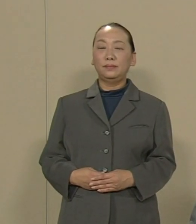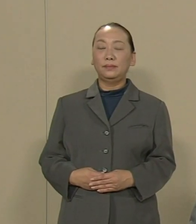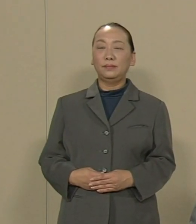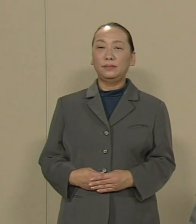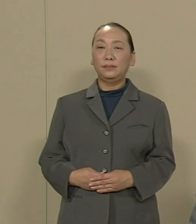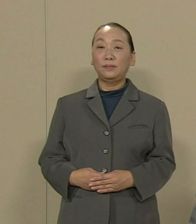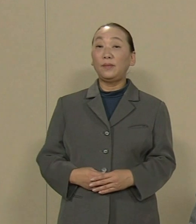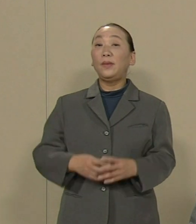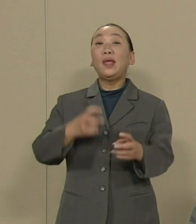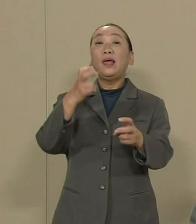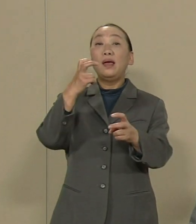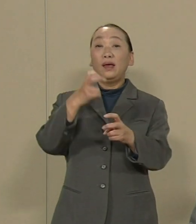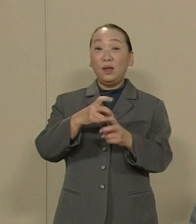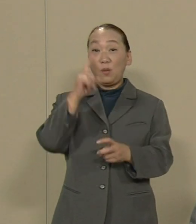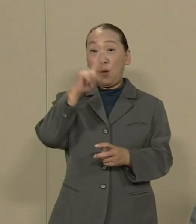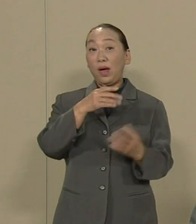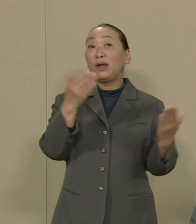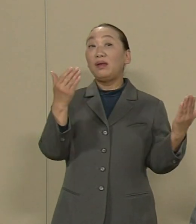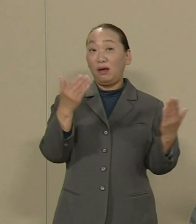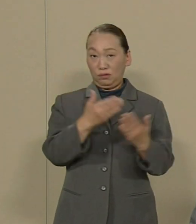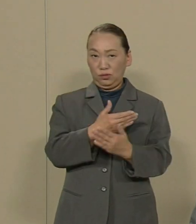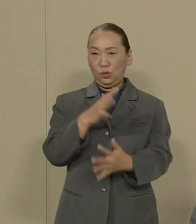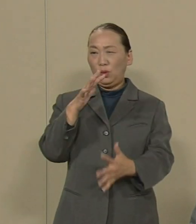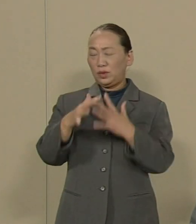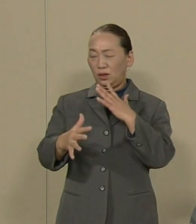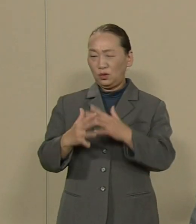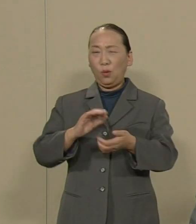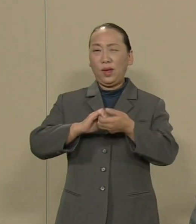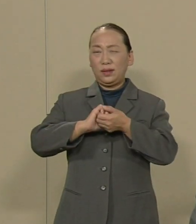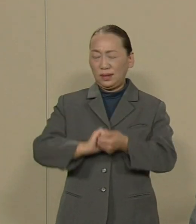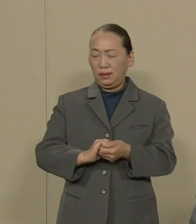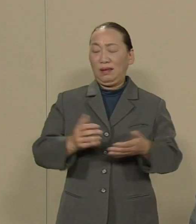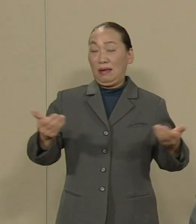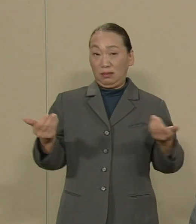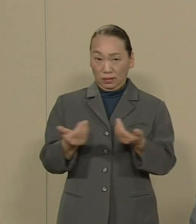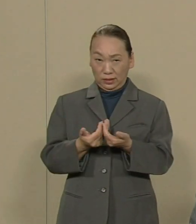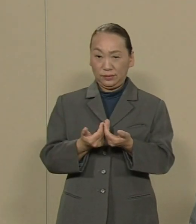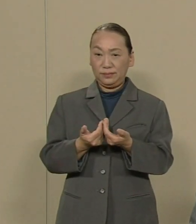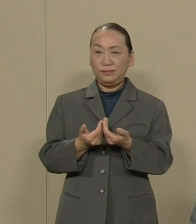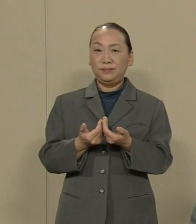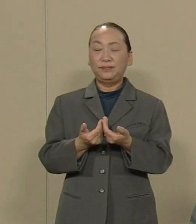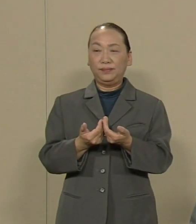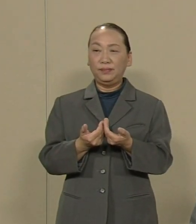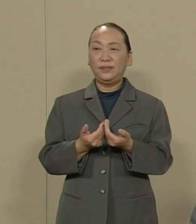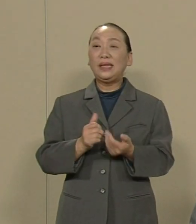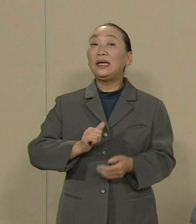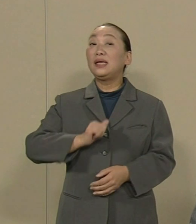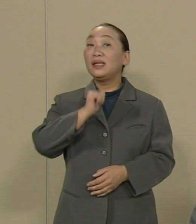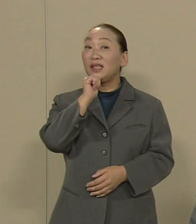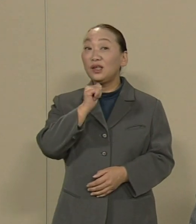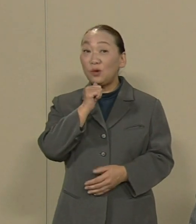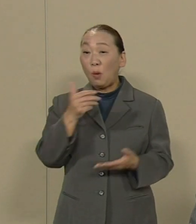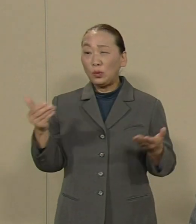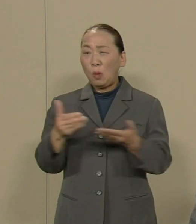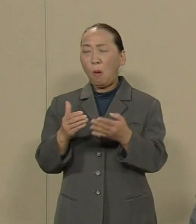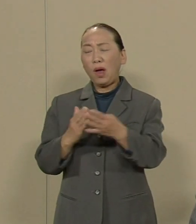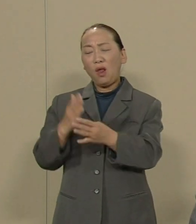憲法の改悪と戦争に絶対反対する 貧困と過労死を許さない